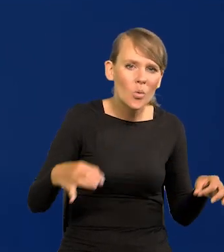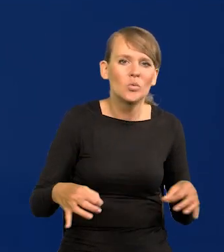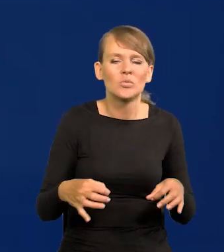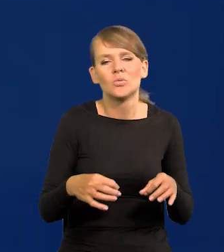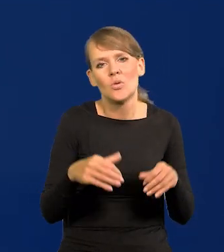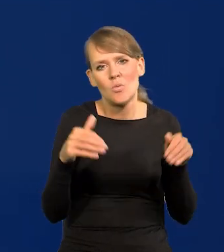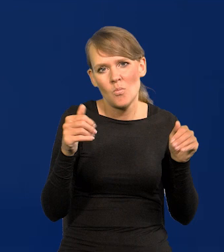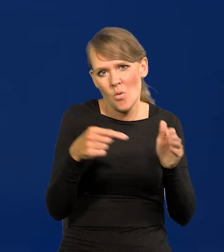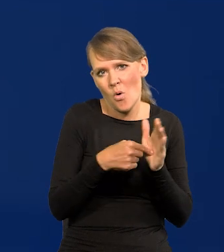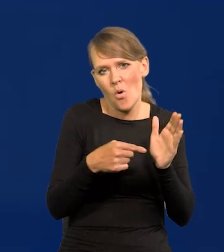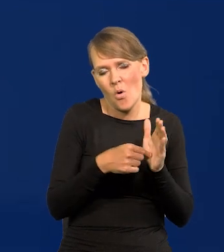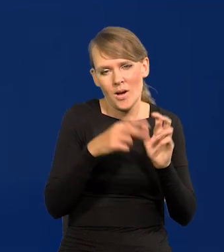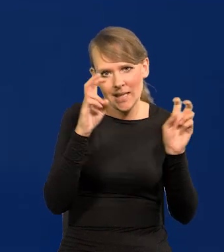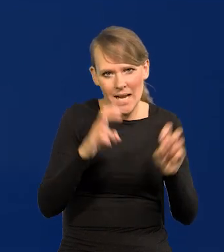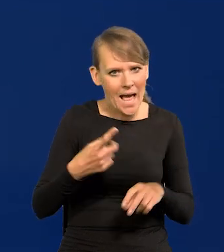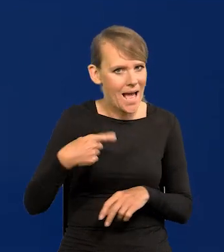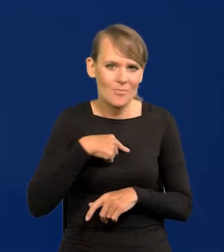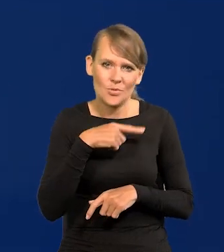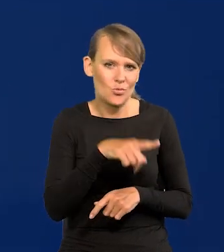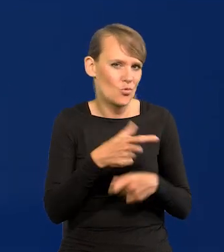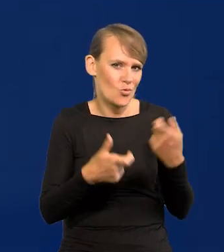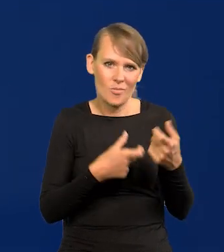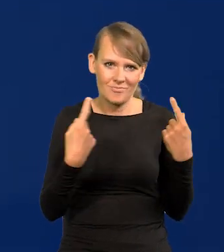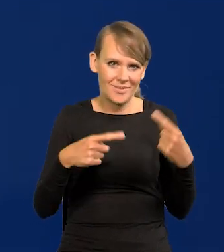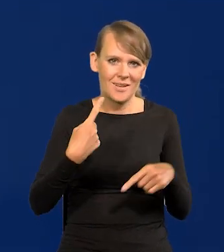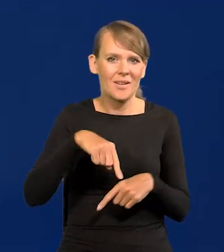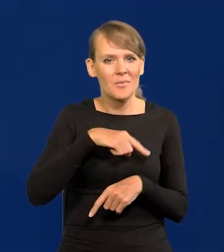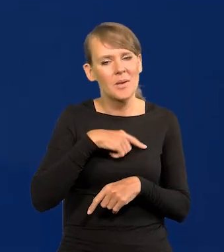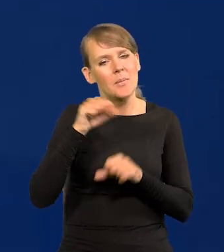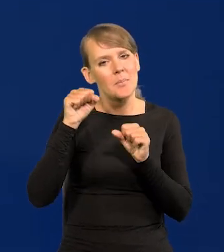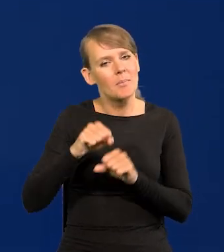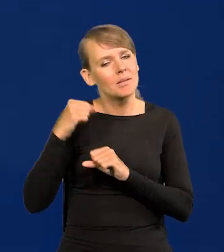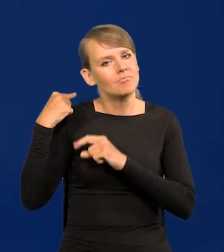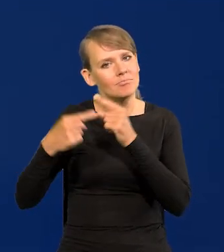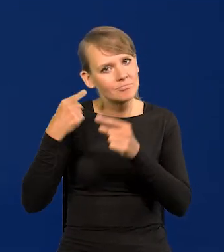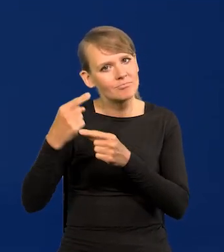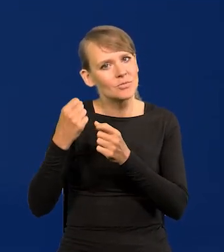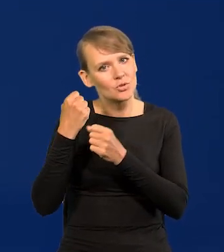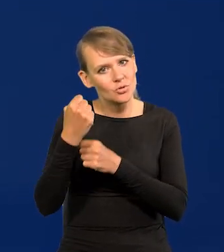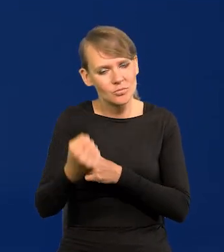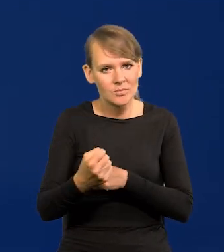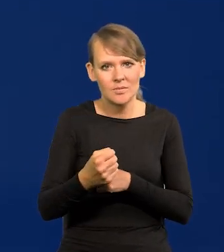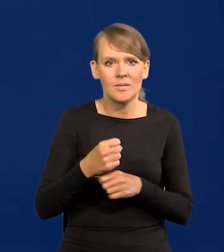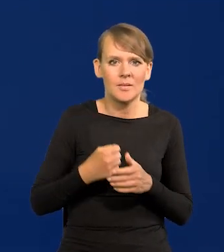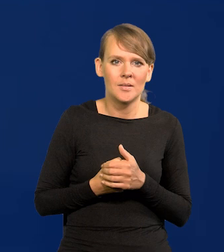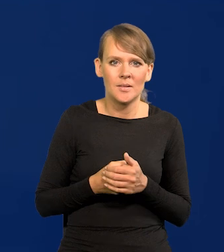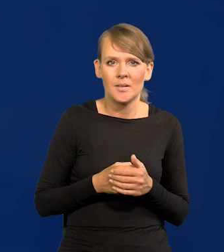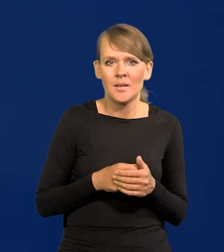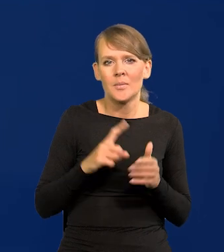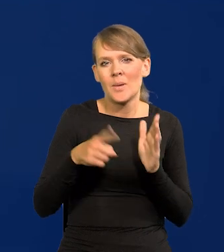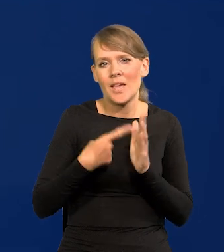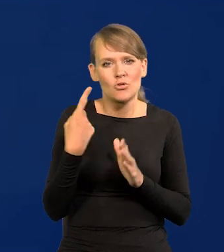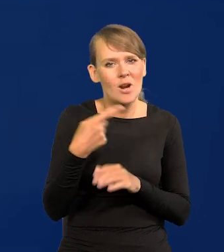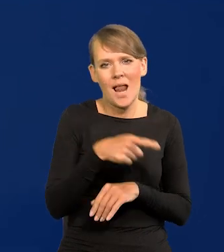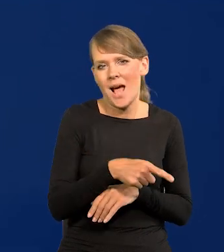My tego nie robiliśmy, my jesteśmy konserwatywnym bankiem. Po raz pierwszy coś na wzór tego nastąpiło w pandemii dopiero,